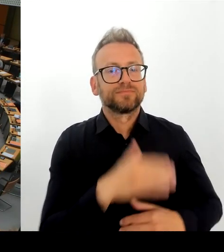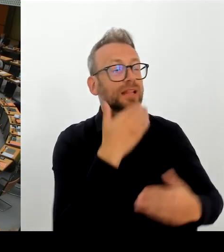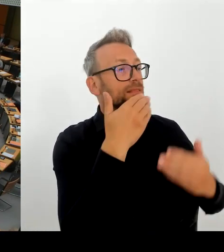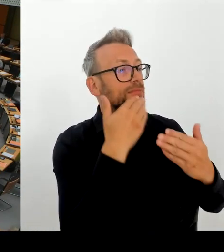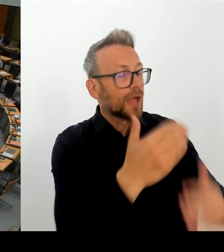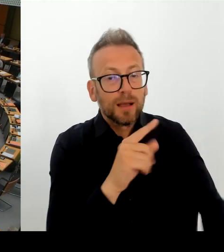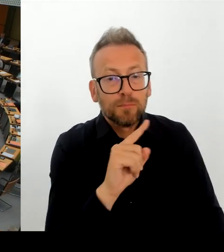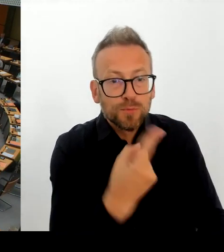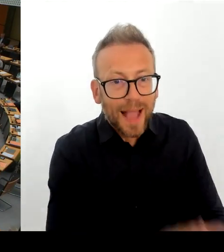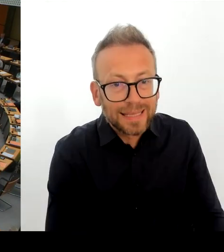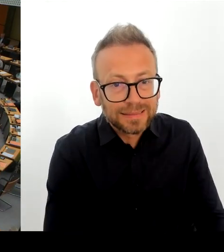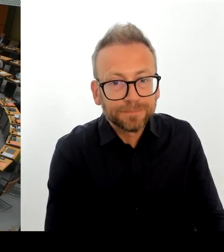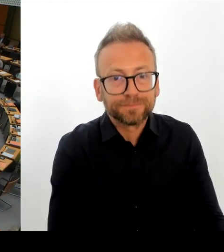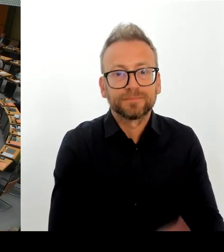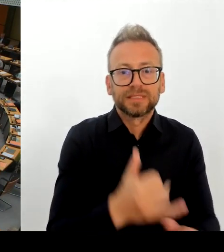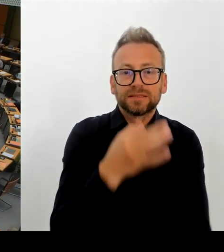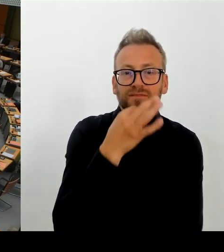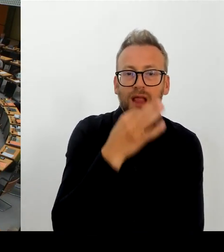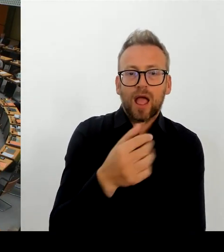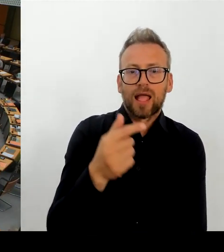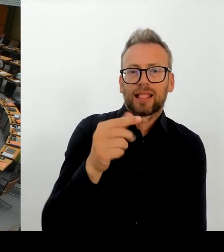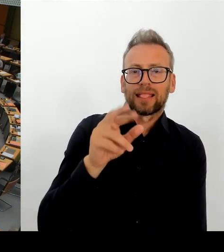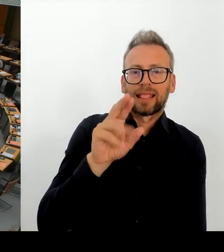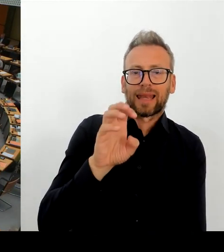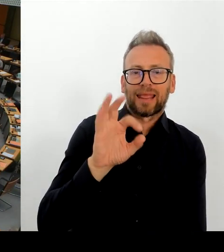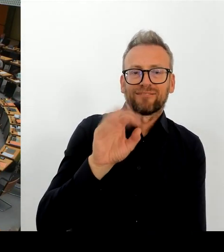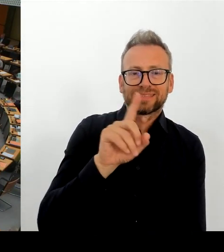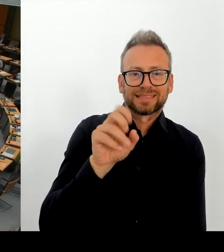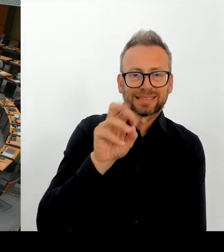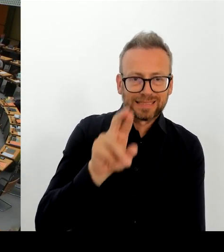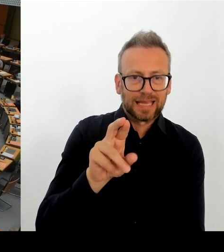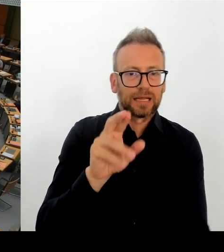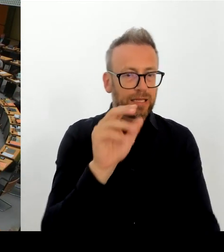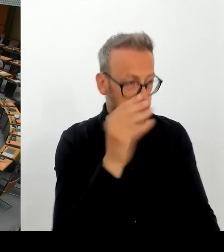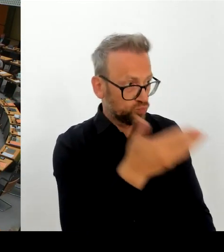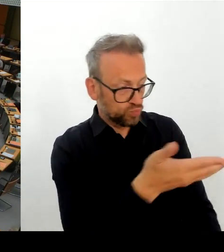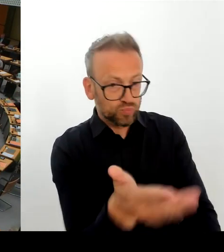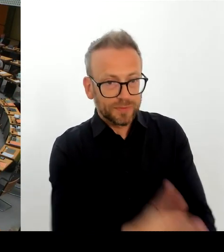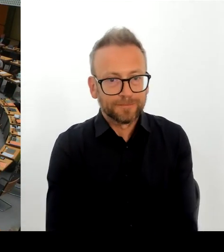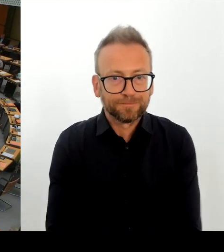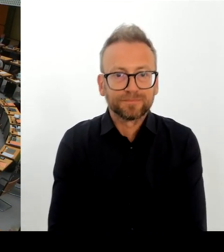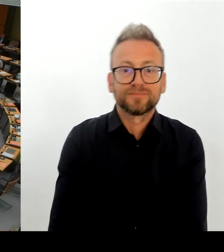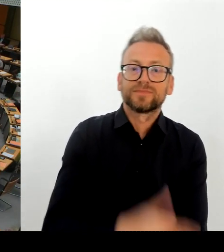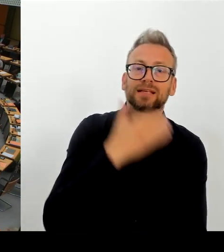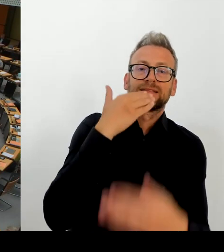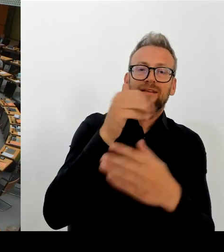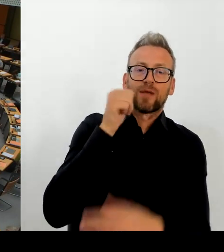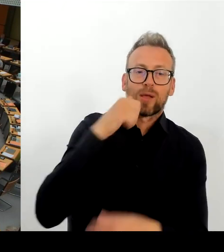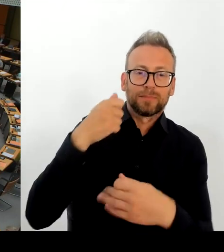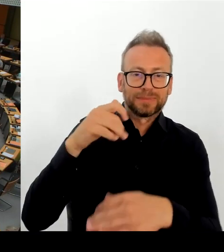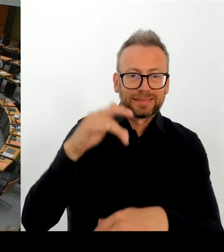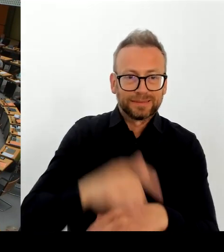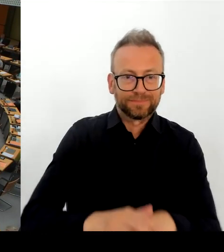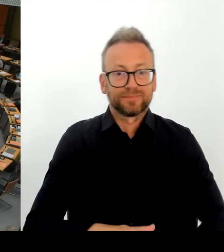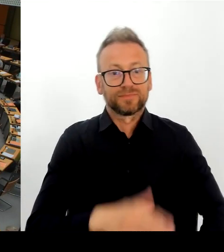Staatsministerin Claudia Roth, die den geschätzten Leiter zum Rückzug zwingt. Ich habe jetzt aus Ihren Worten herausgehört,